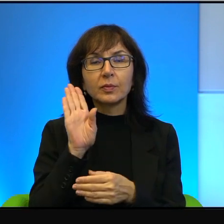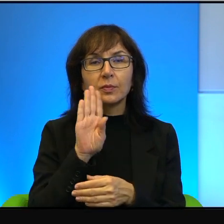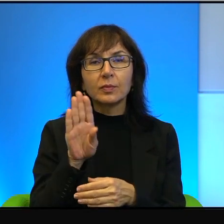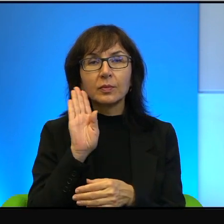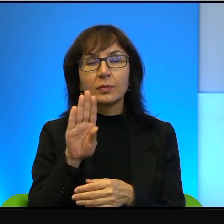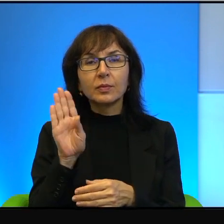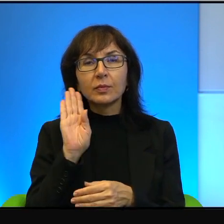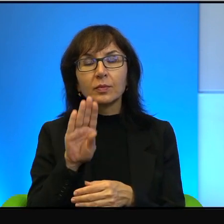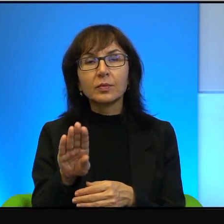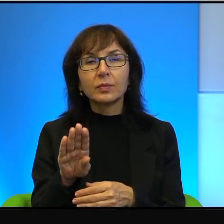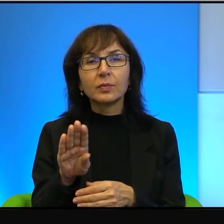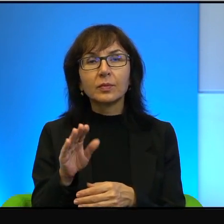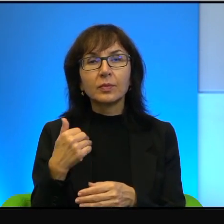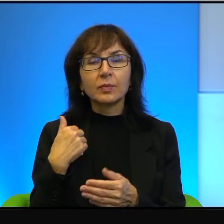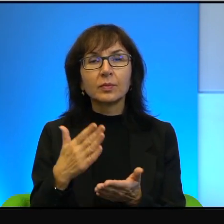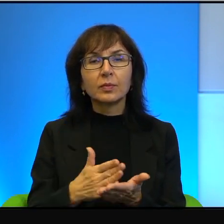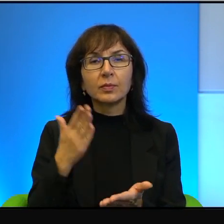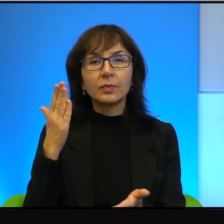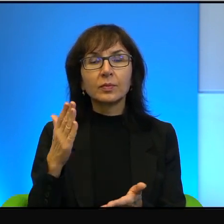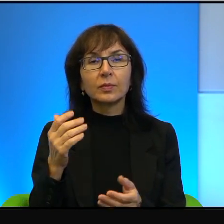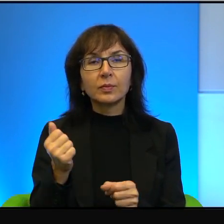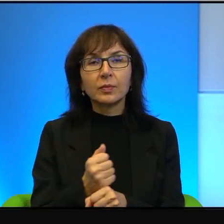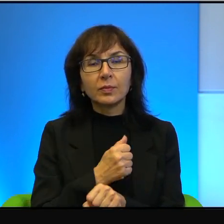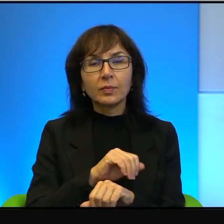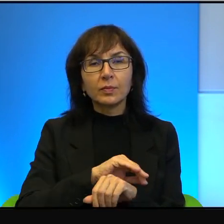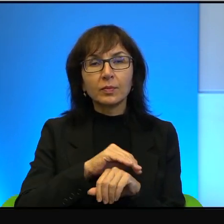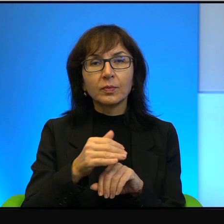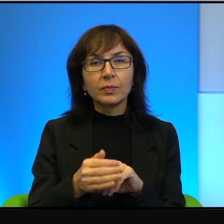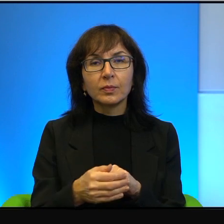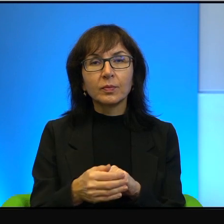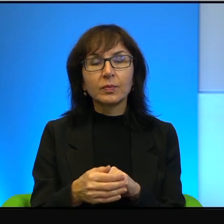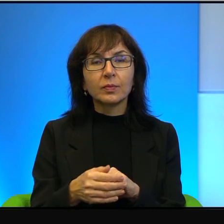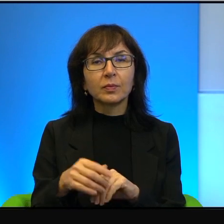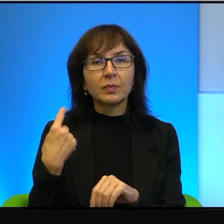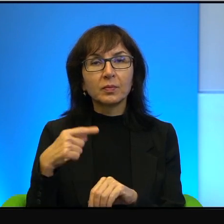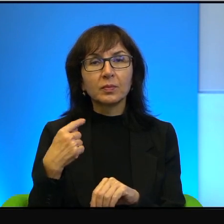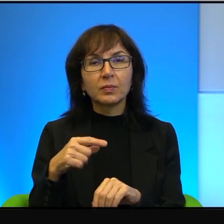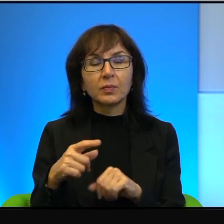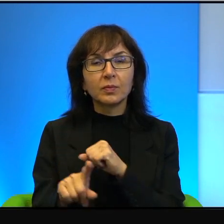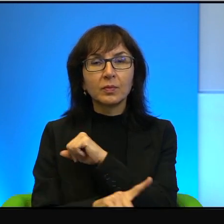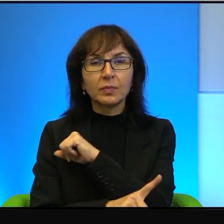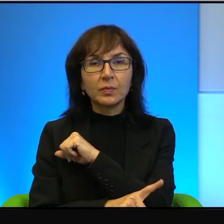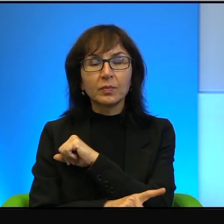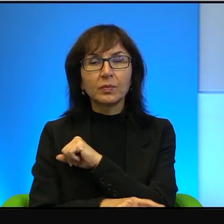To była tylko skorupa, ani nie wystawał z niej ogonek, ani nóżka, ani główka,